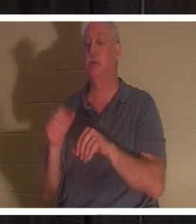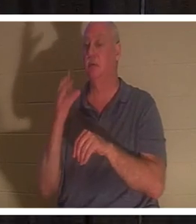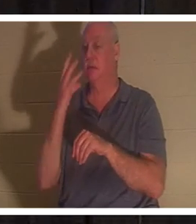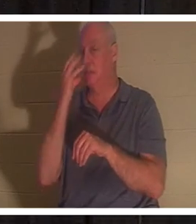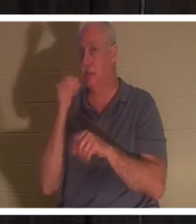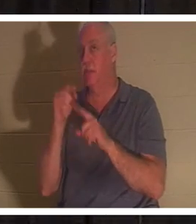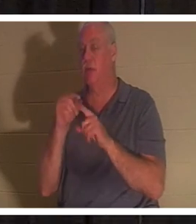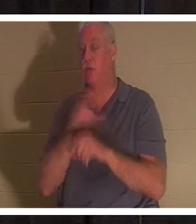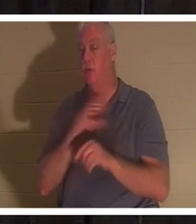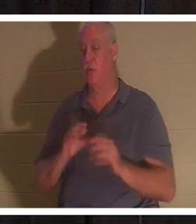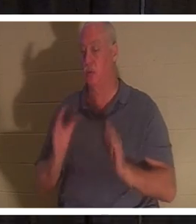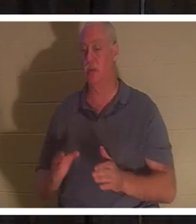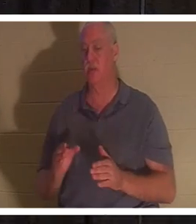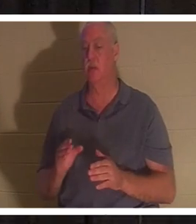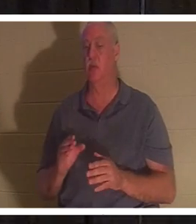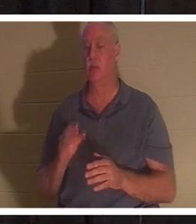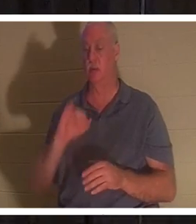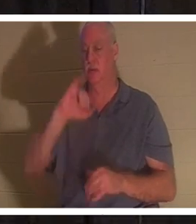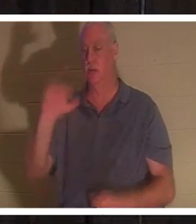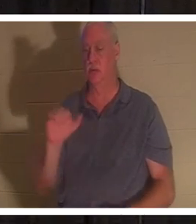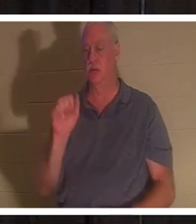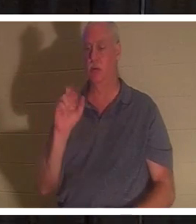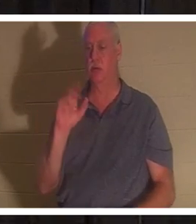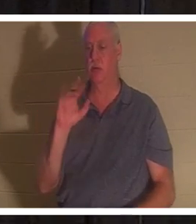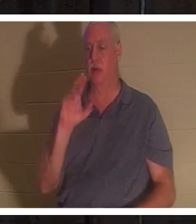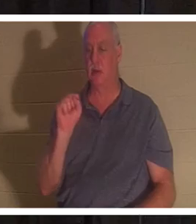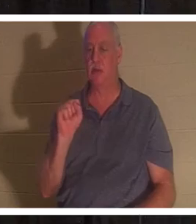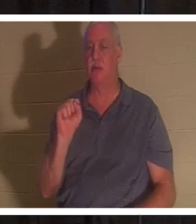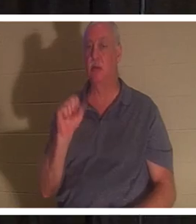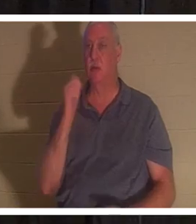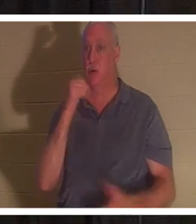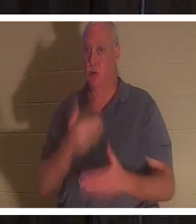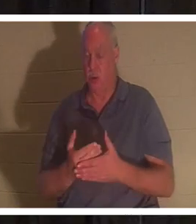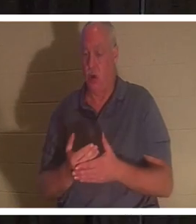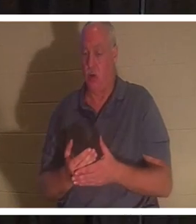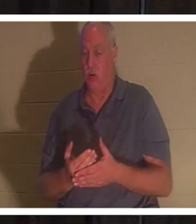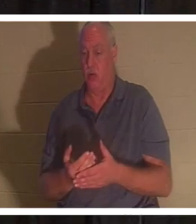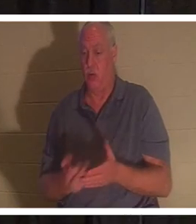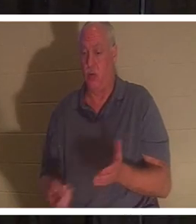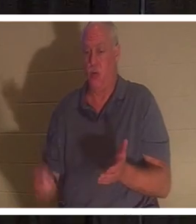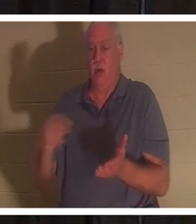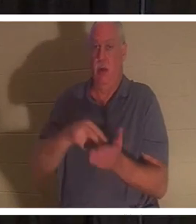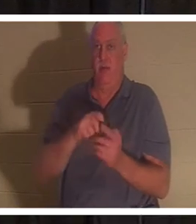von den Toten auferweckte. Schlagen Sie mit mir Lukas Kapitel 8 auf, aber es steht in Ihrer PowerPoint-Präsentation, das sollte es auch sein